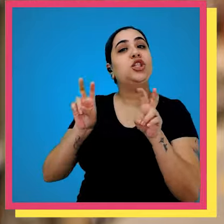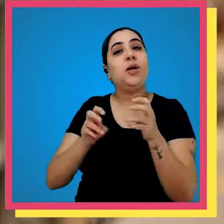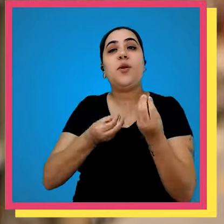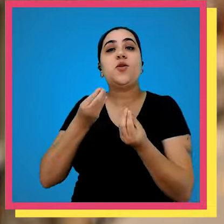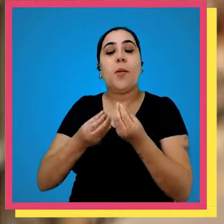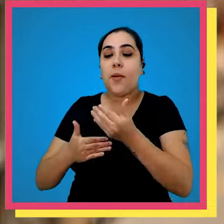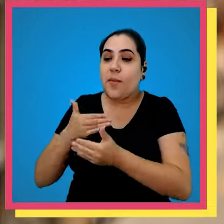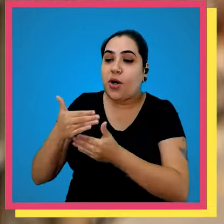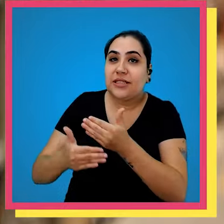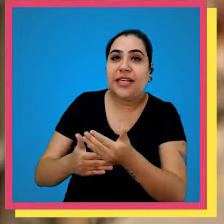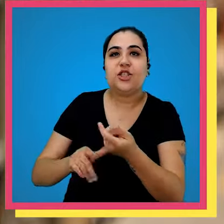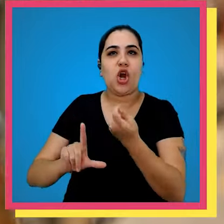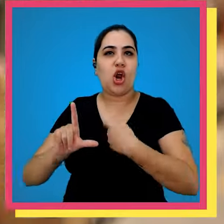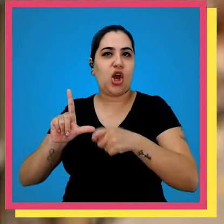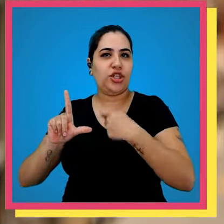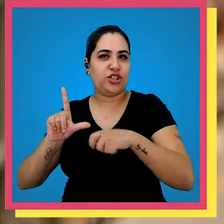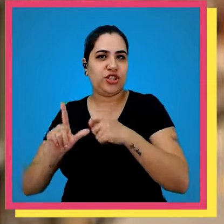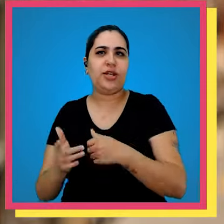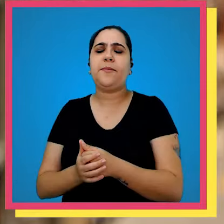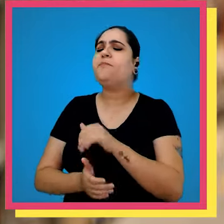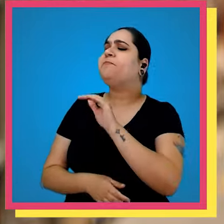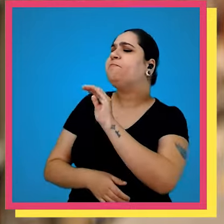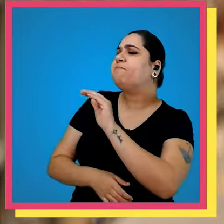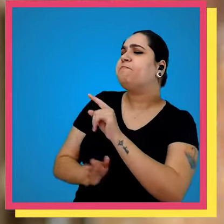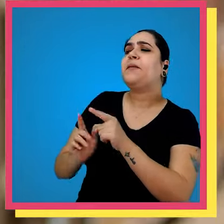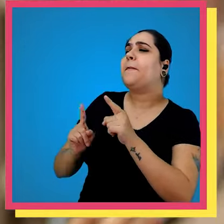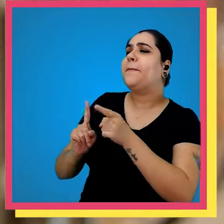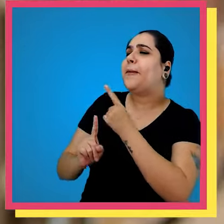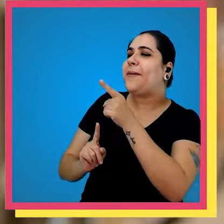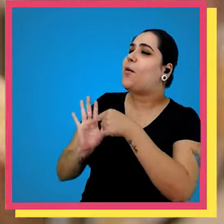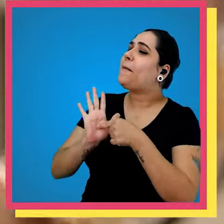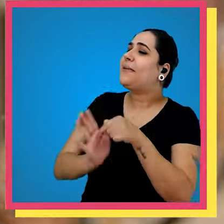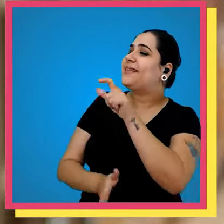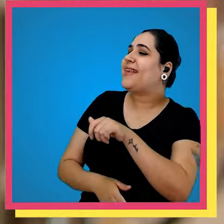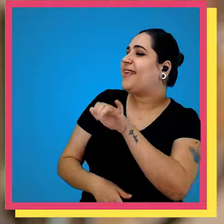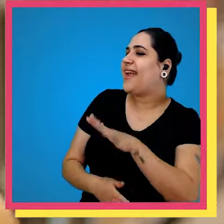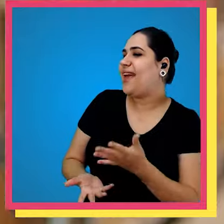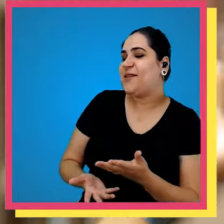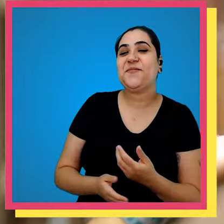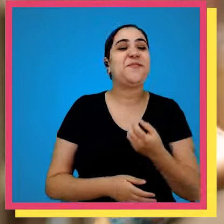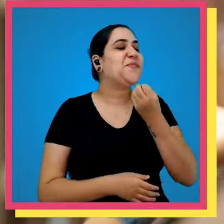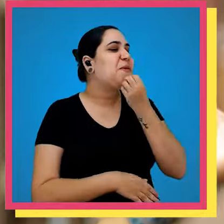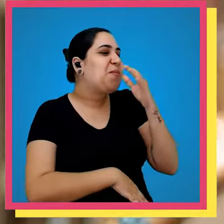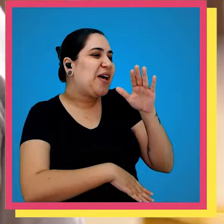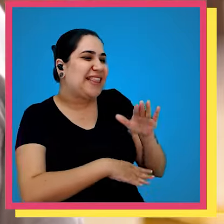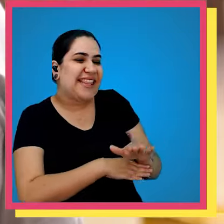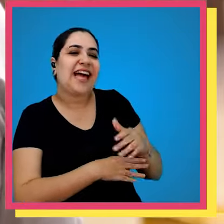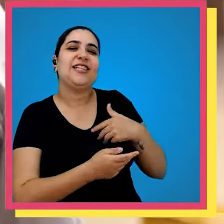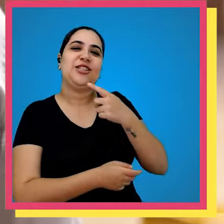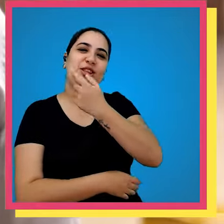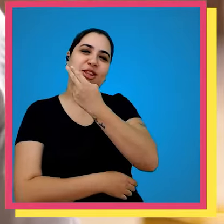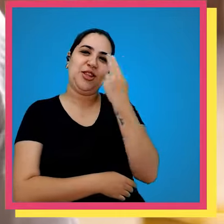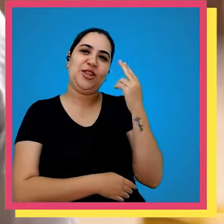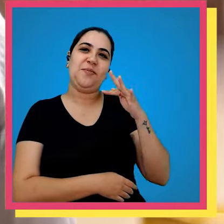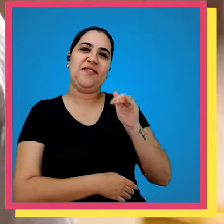pouco com ele sobre o nosso processo Logístico Fábio primeiro Se apresente Boa tarde galera me